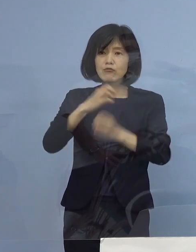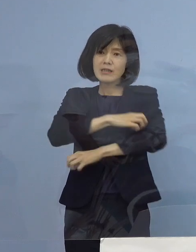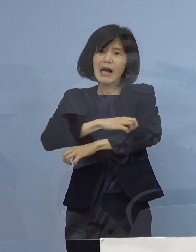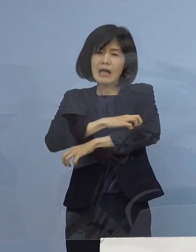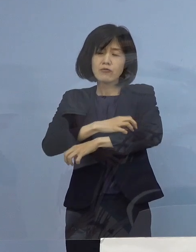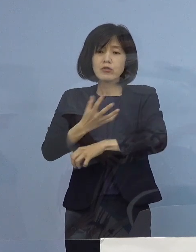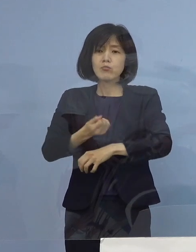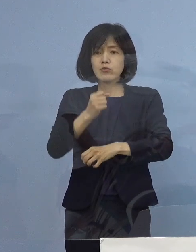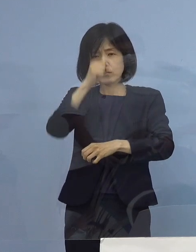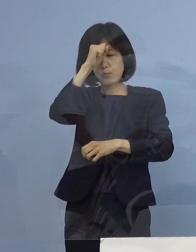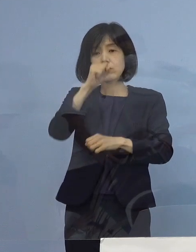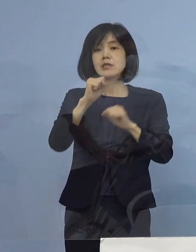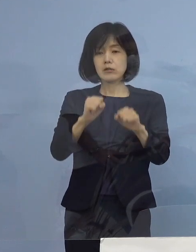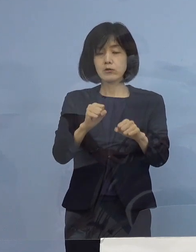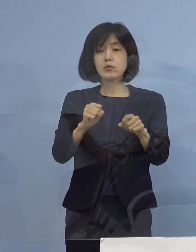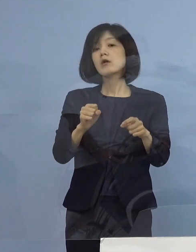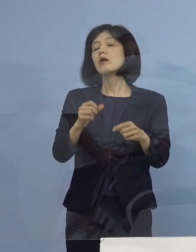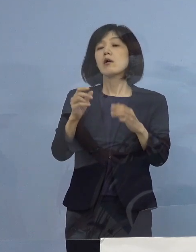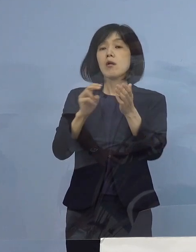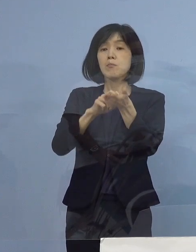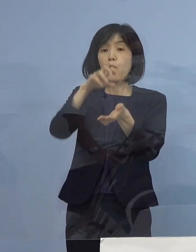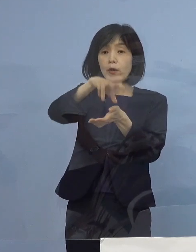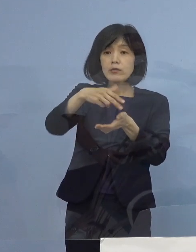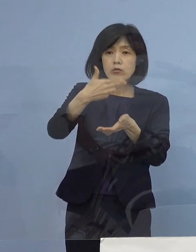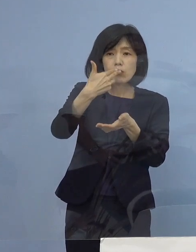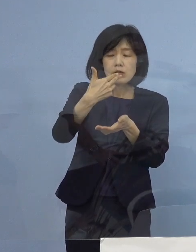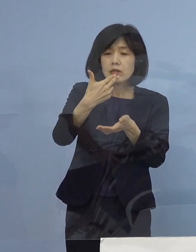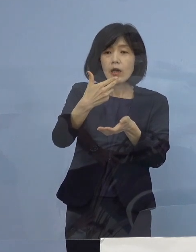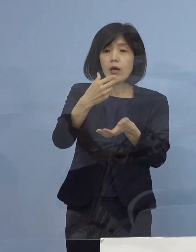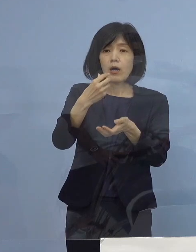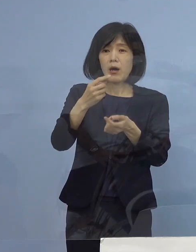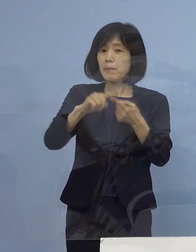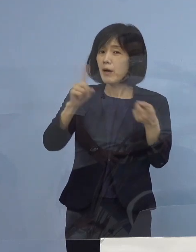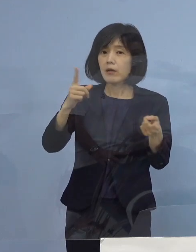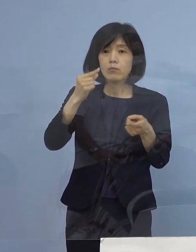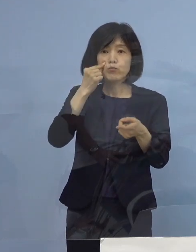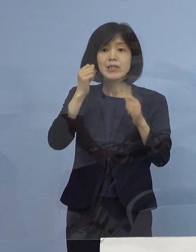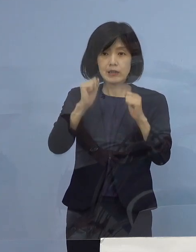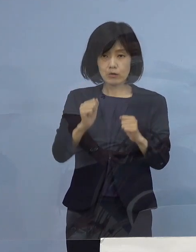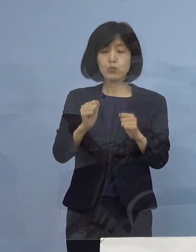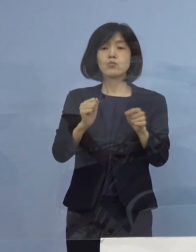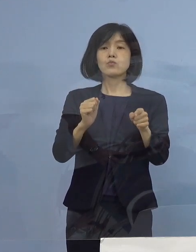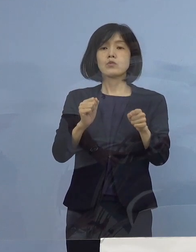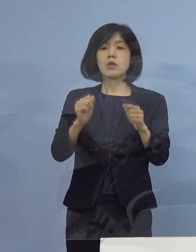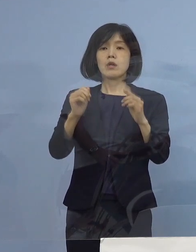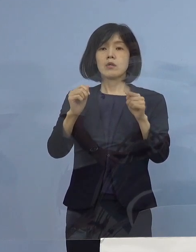いわゆる療養食を食べられない こうした方がおられますということで